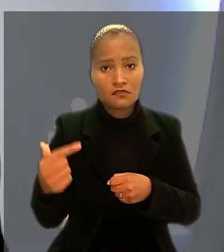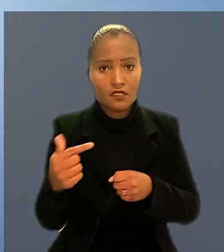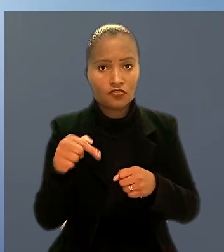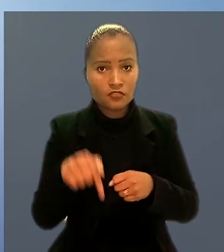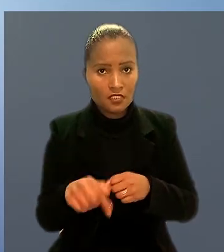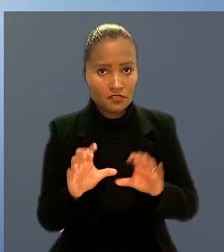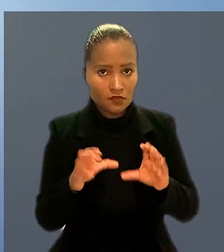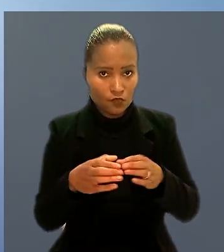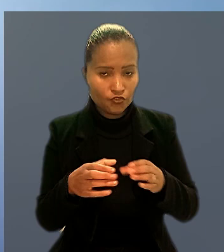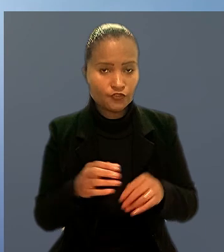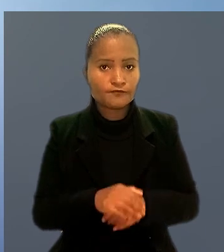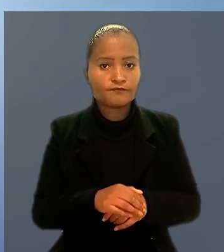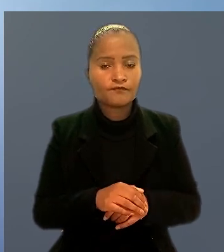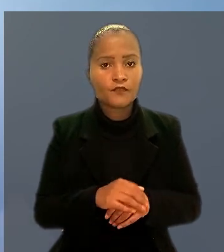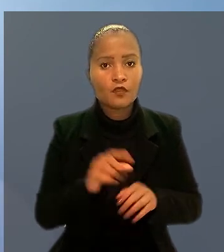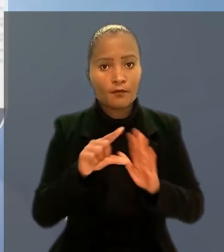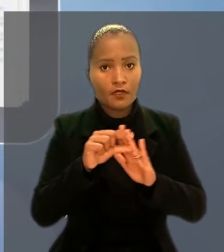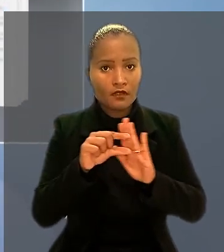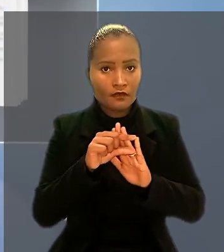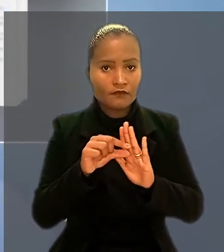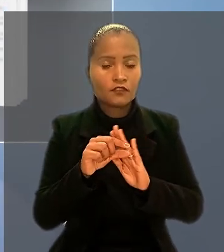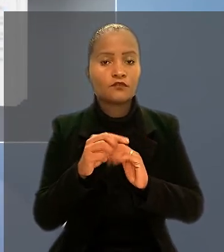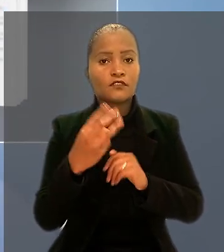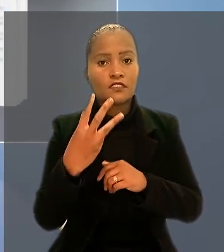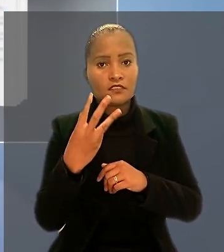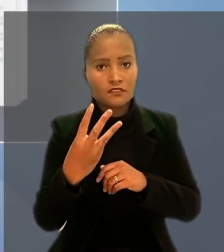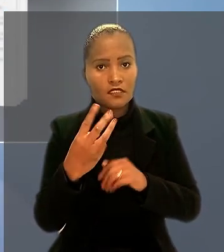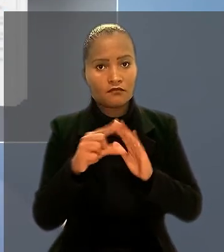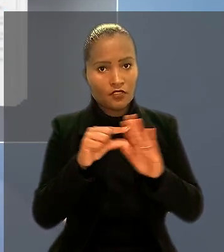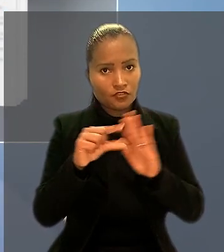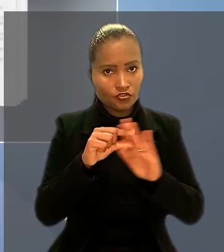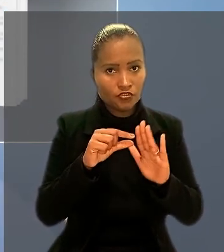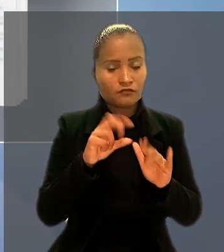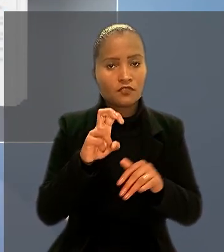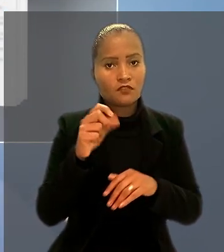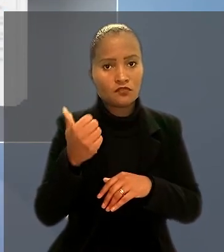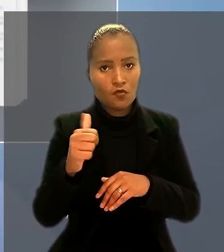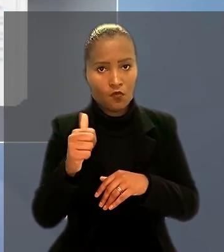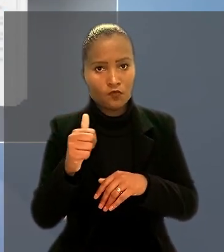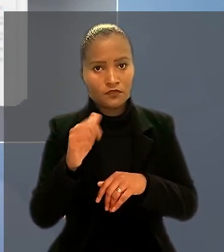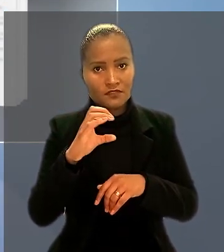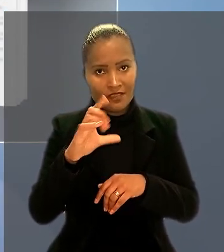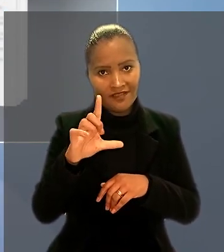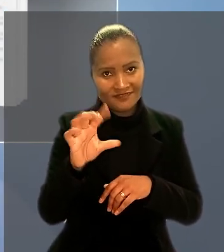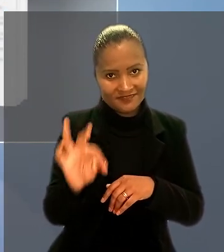O parágrafo 3º, do artigo 511 da Consolidação das Leis do Trabalho, citado pelo relator,